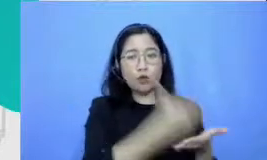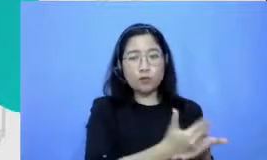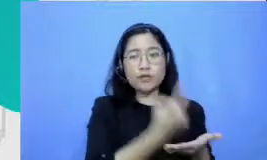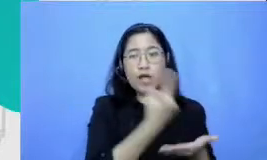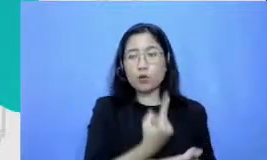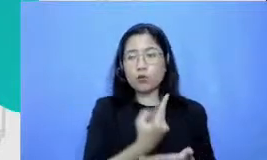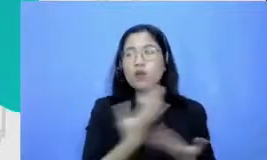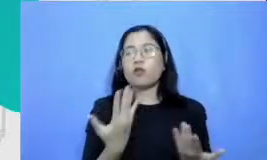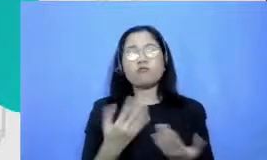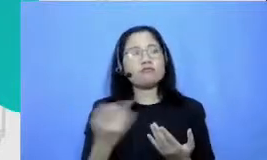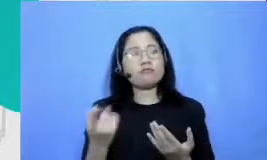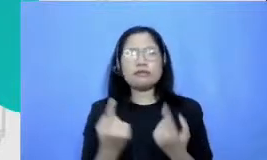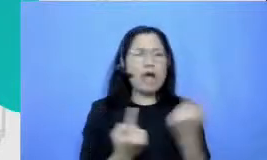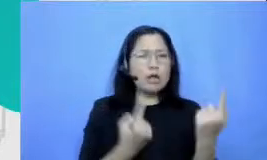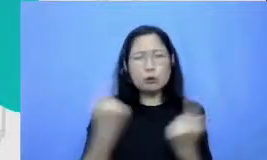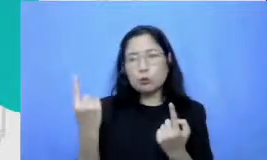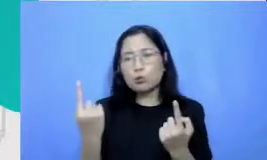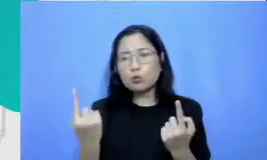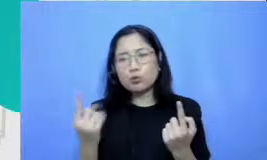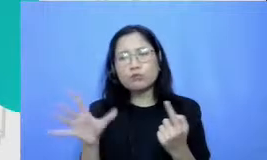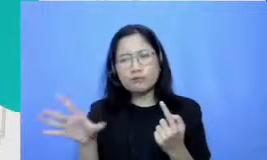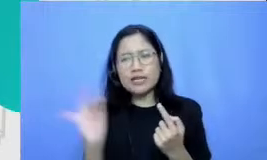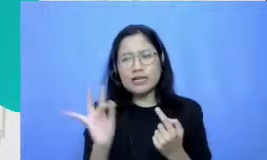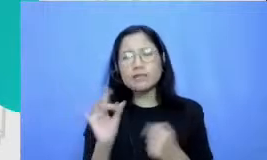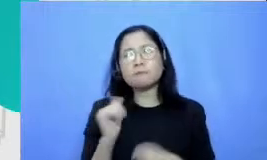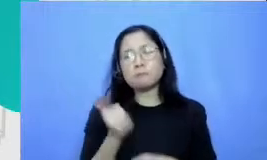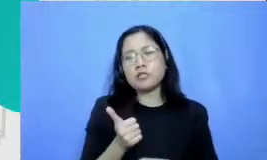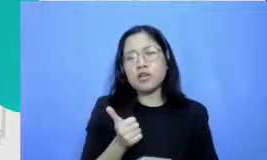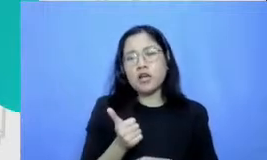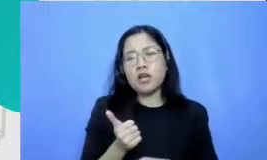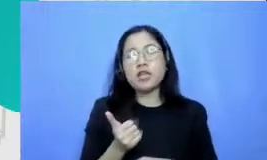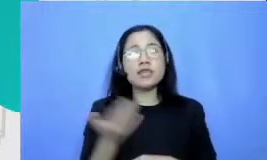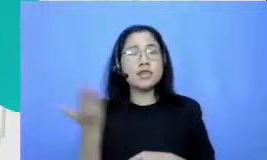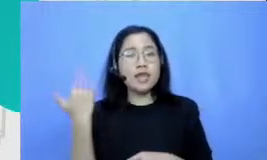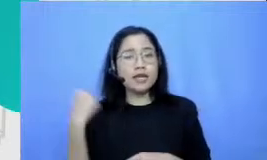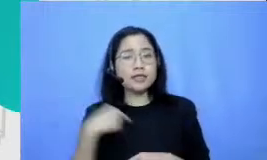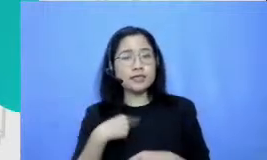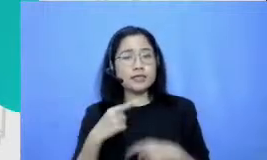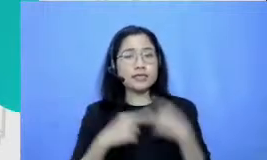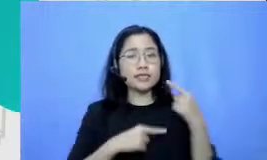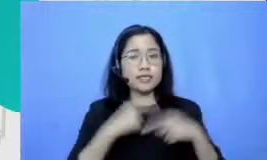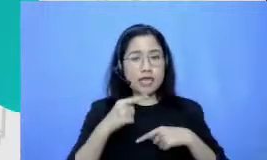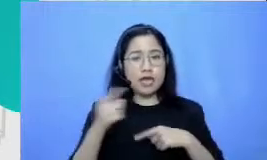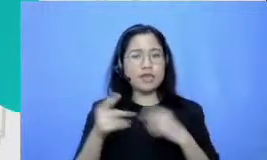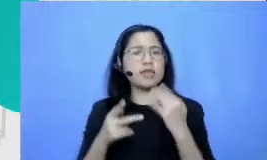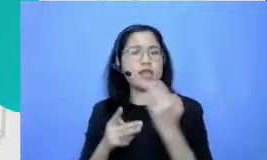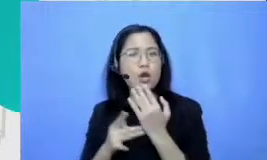masalah saya tadi sempat kita juga bahwa apapun teknologi yang Bapak dan Ibu bisa gunakan baik